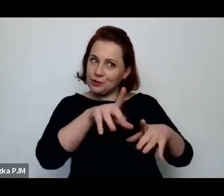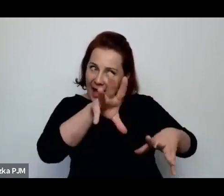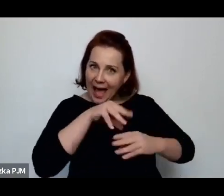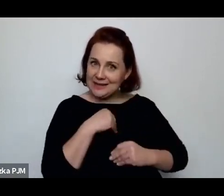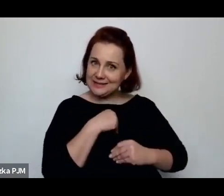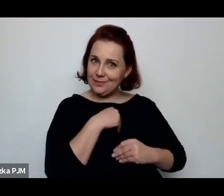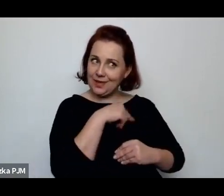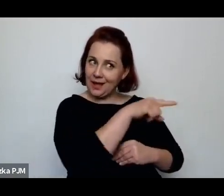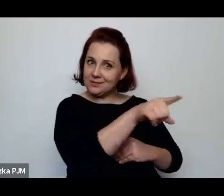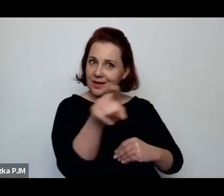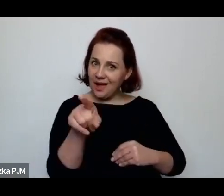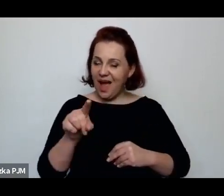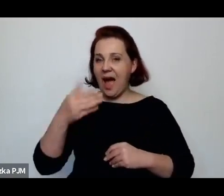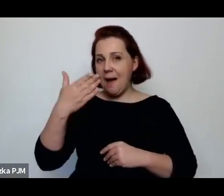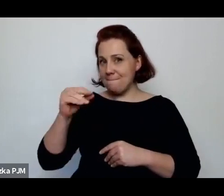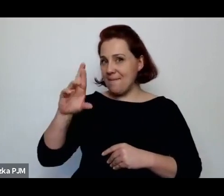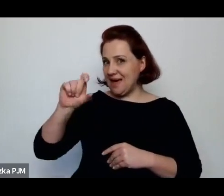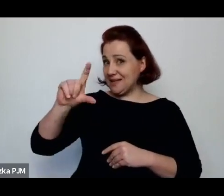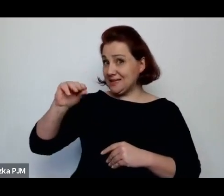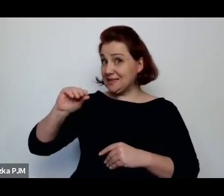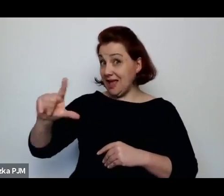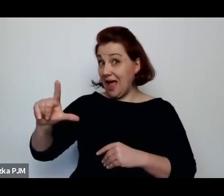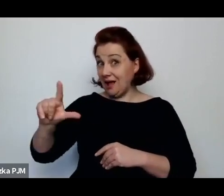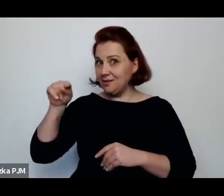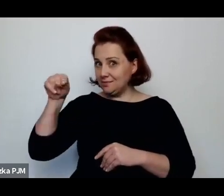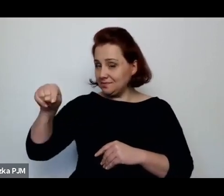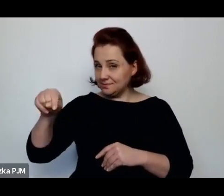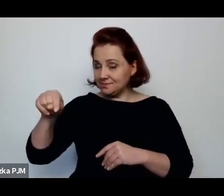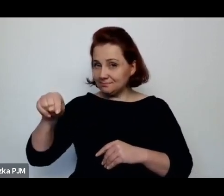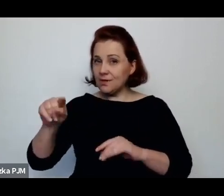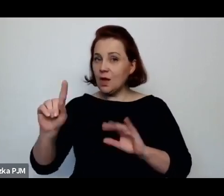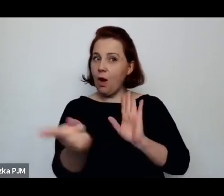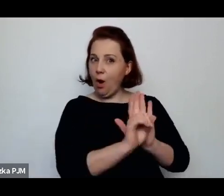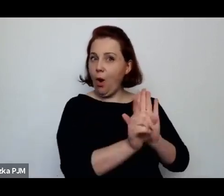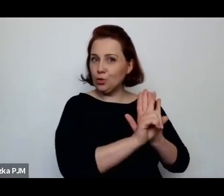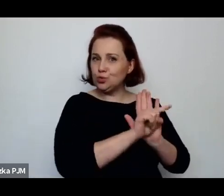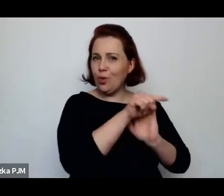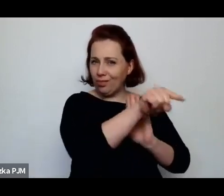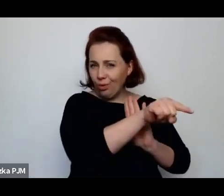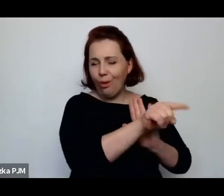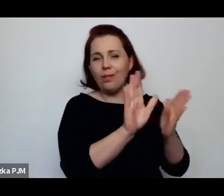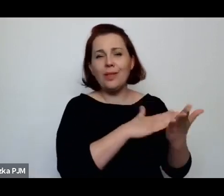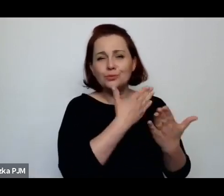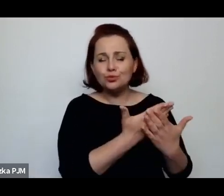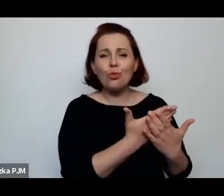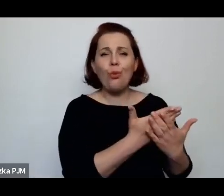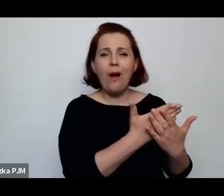Natomiast Wanda Melcer – z jednej strony – chodziła do przytułków np. do przytułku na Lesznie.